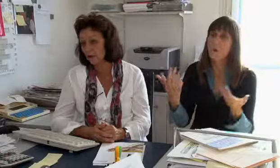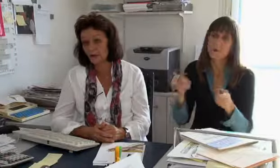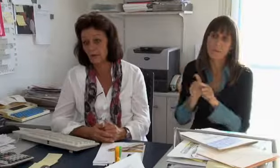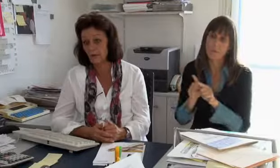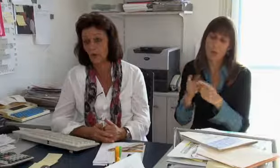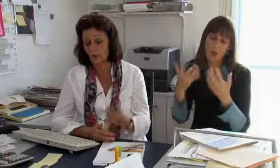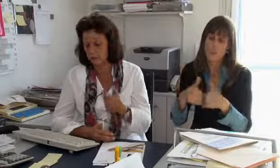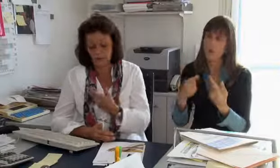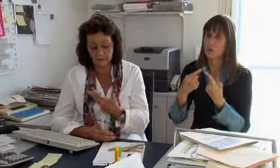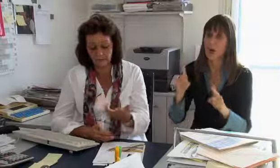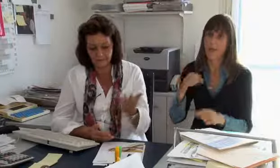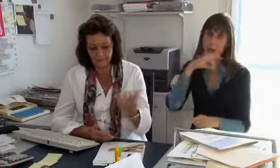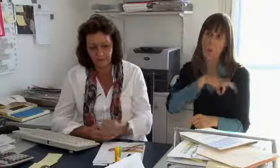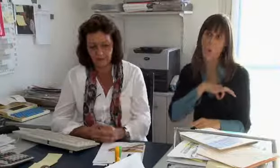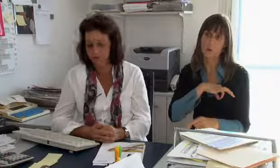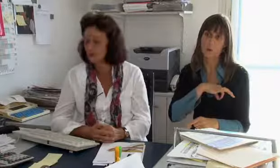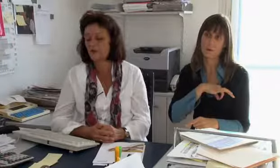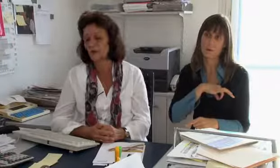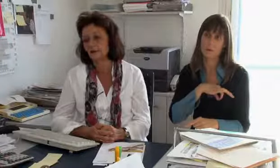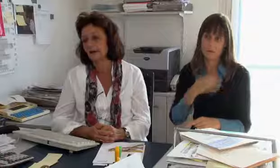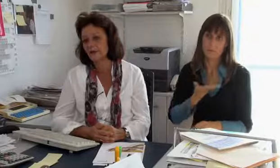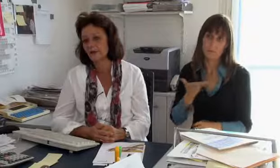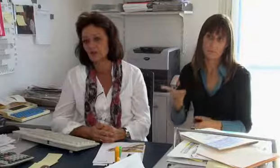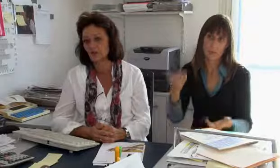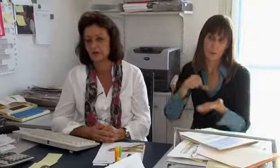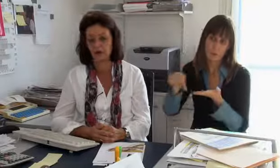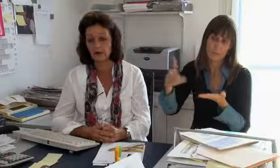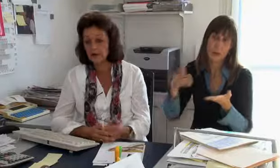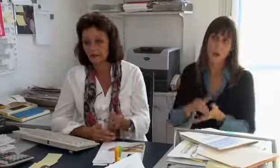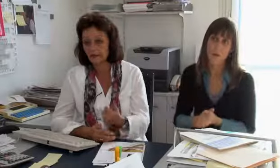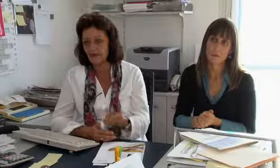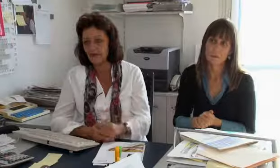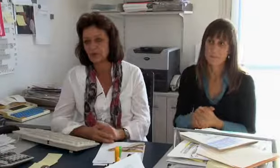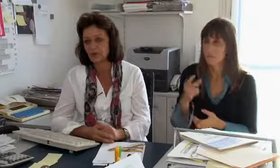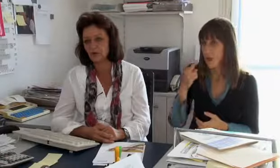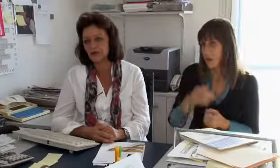absichern kann und da sind natürlich einfach andere Löhne welche gezahlt werden müssen.